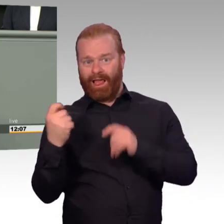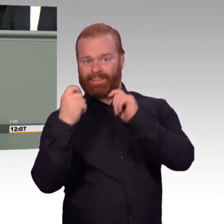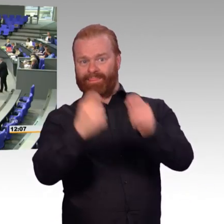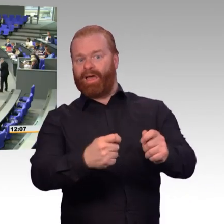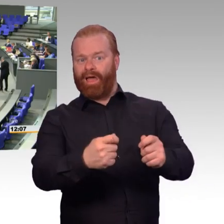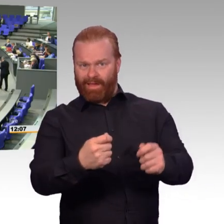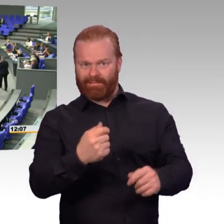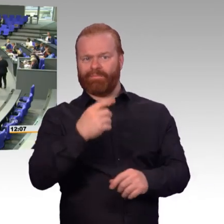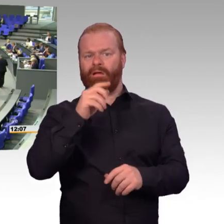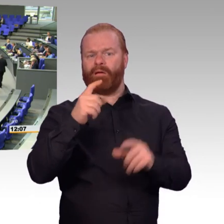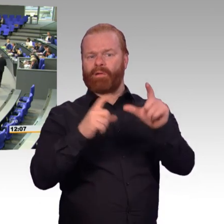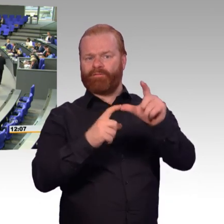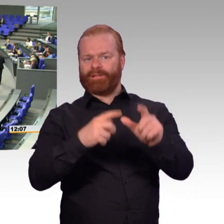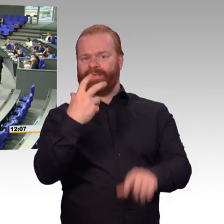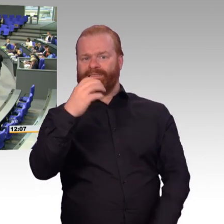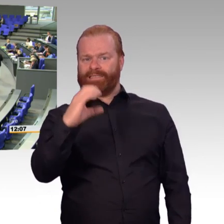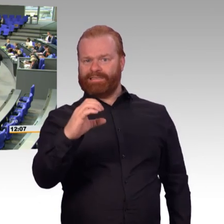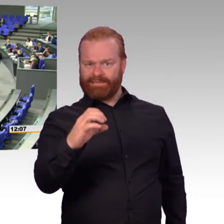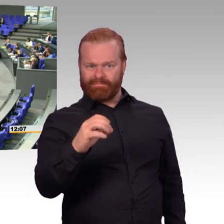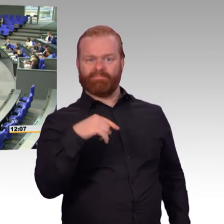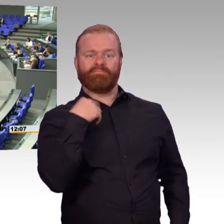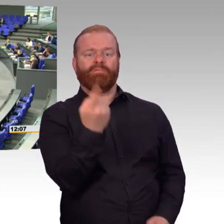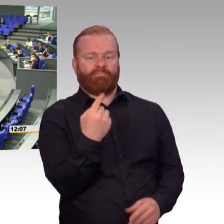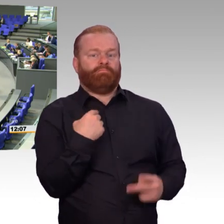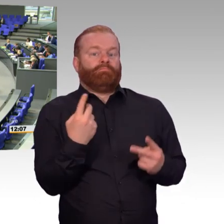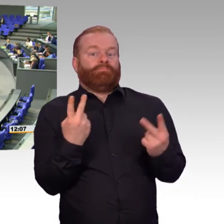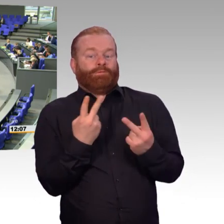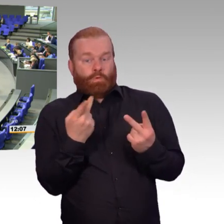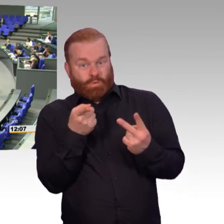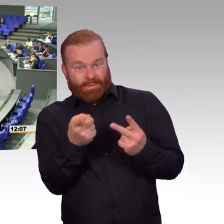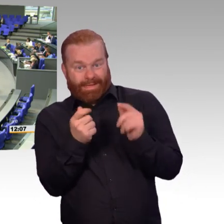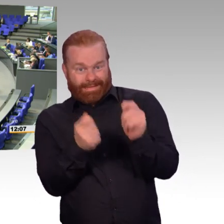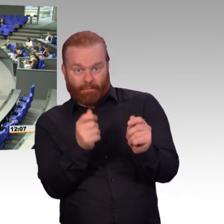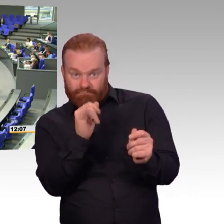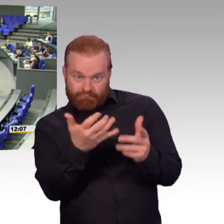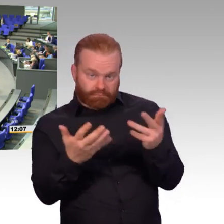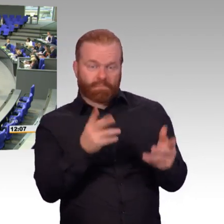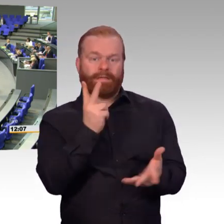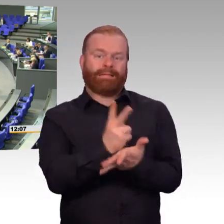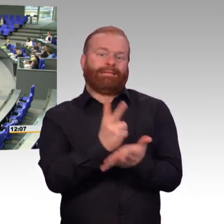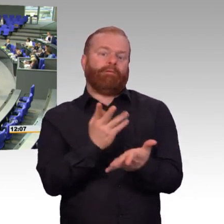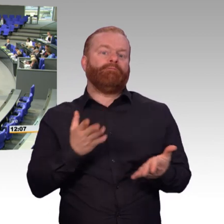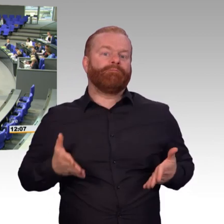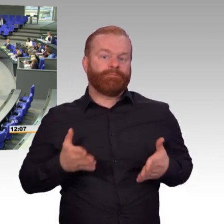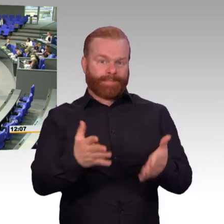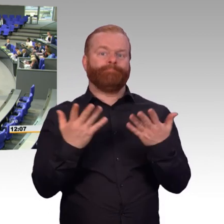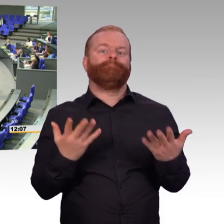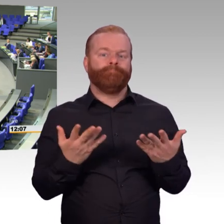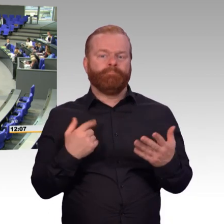(Beifall) (Präsident) Dankeschön, Herr Kestner.